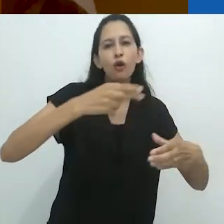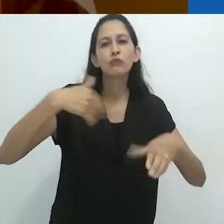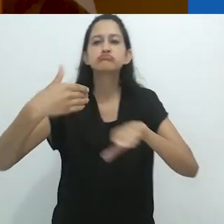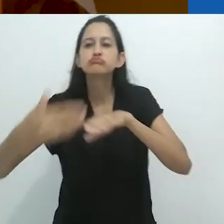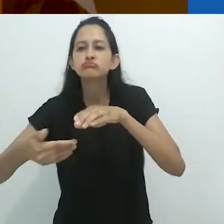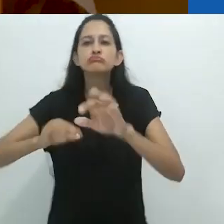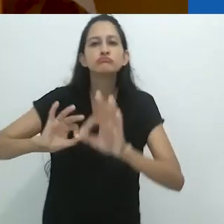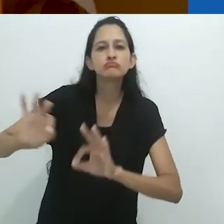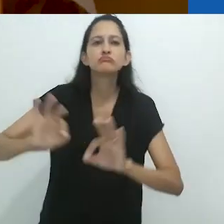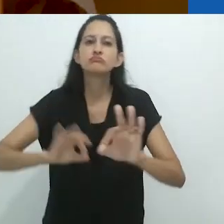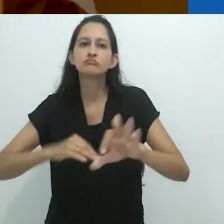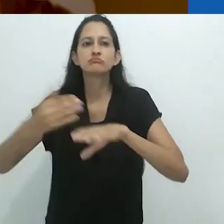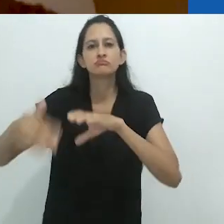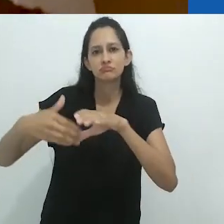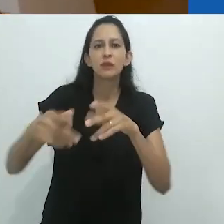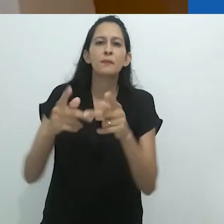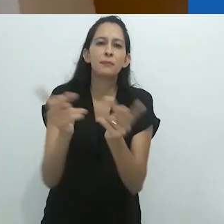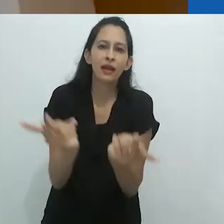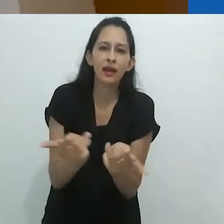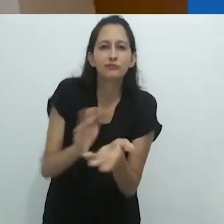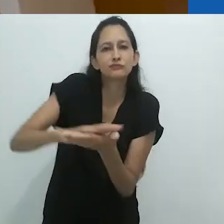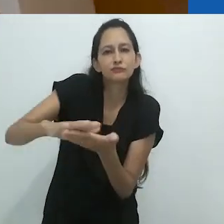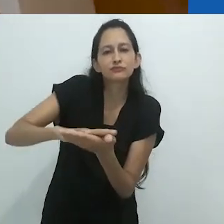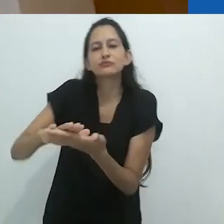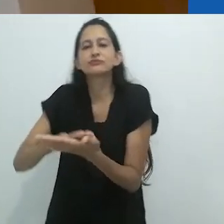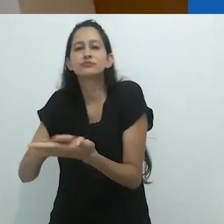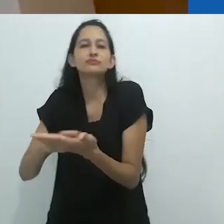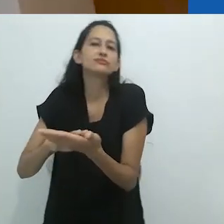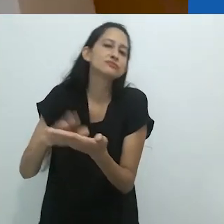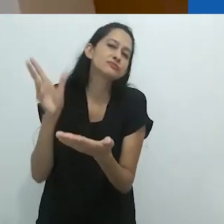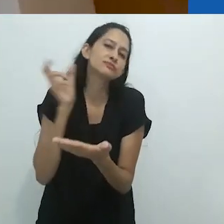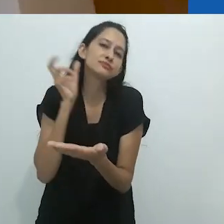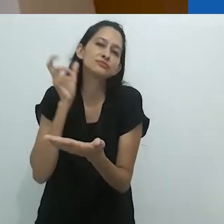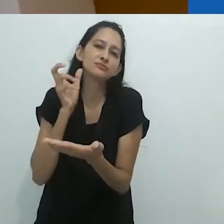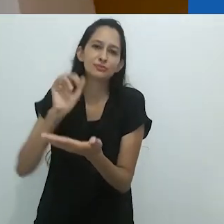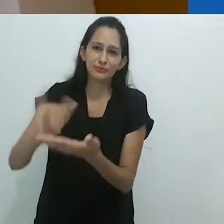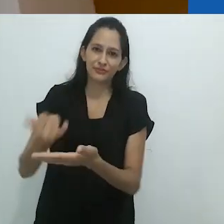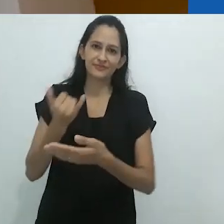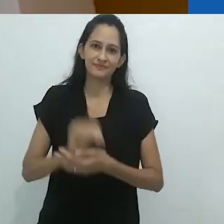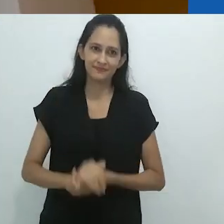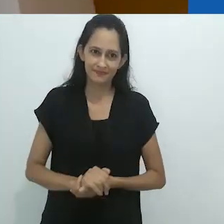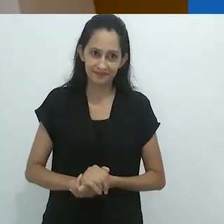ou lavando a louça, lavando os pratos.